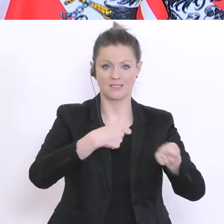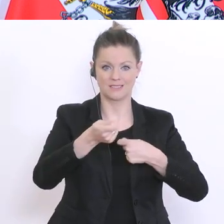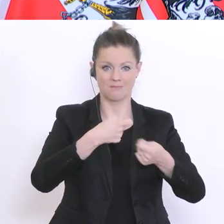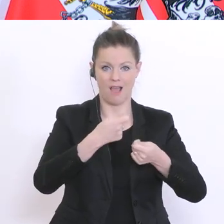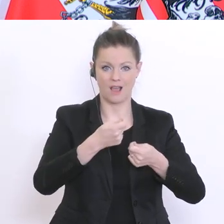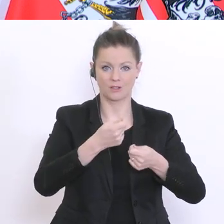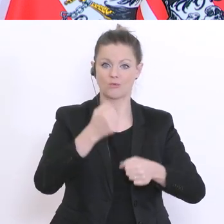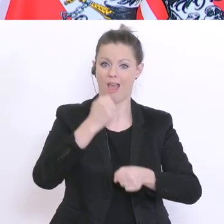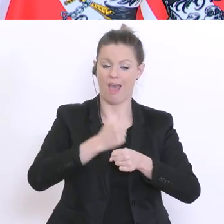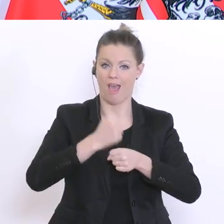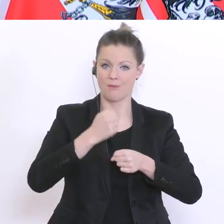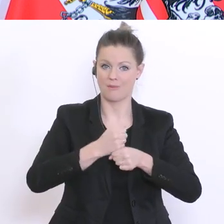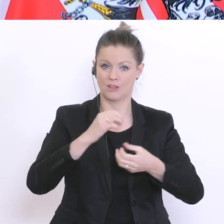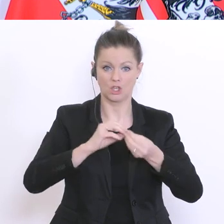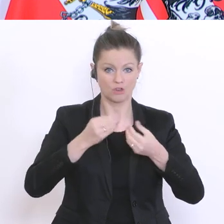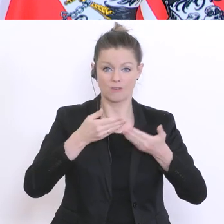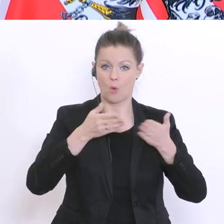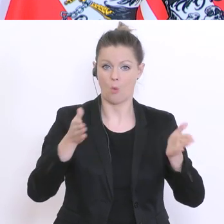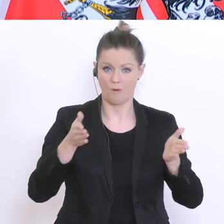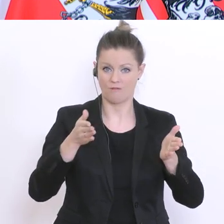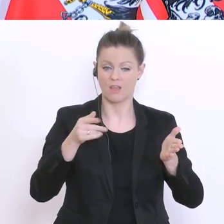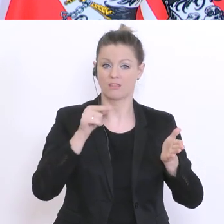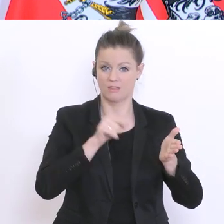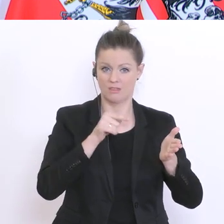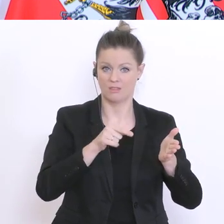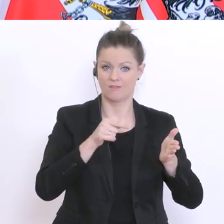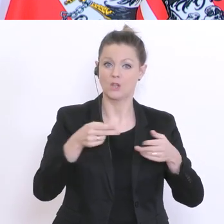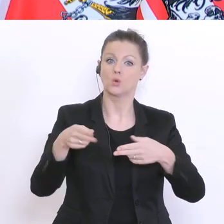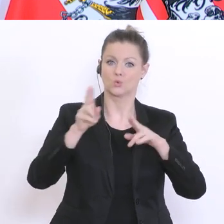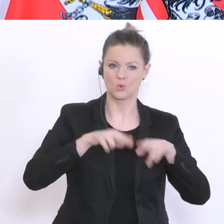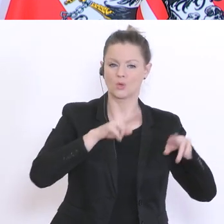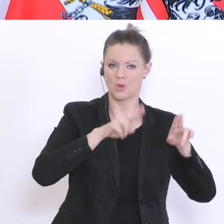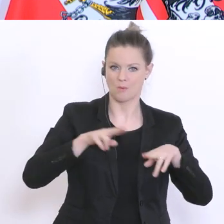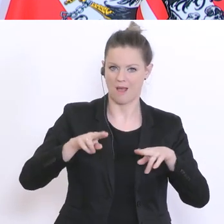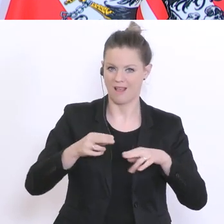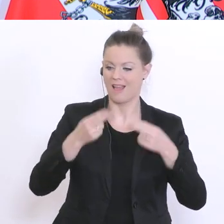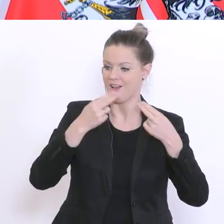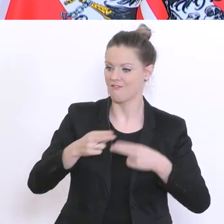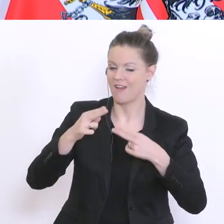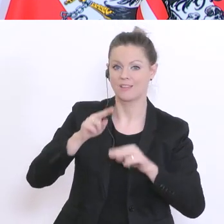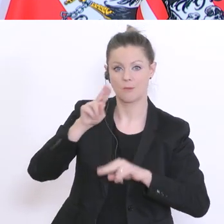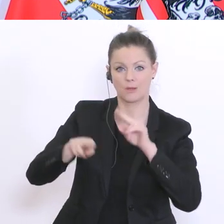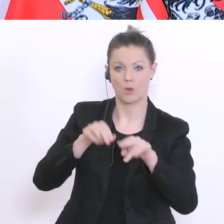dann wird es weiterhin eine Betreuungsmöglichkeit für die Sechs- bis Vierzehnjährigen möglich sein.